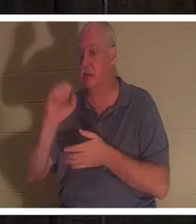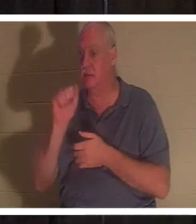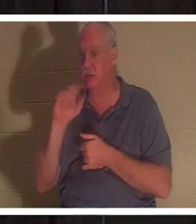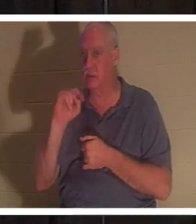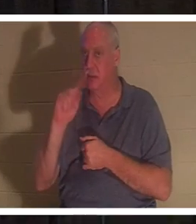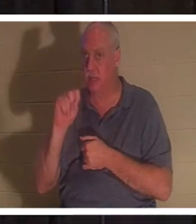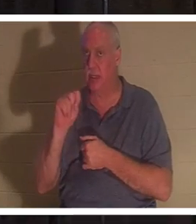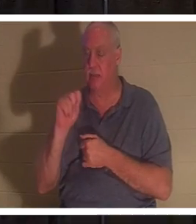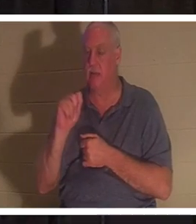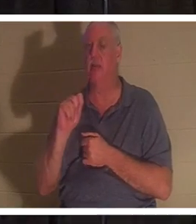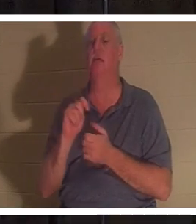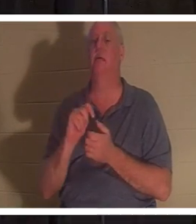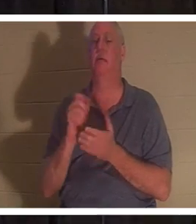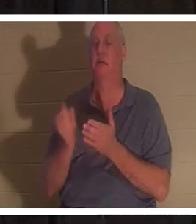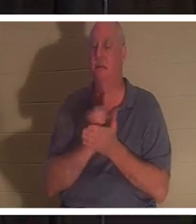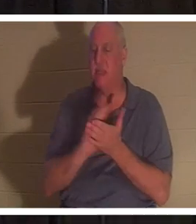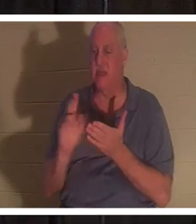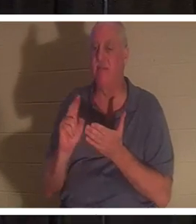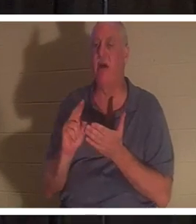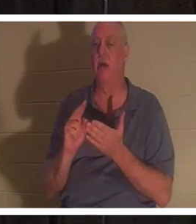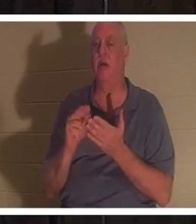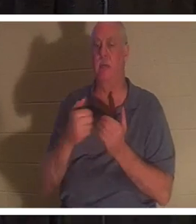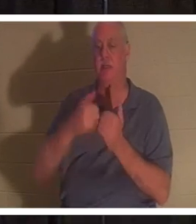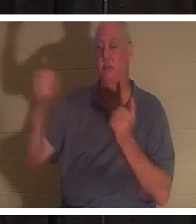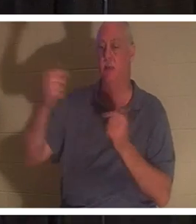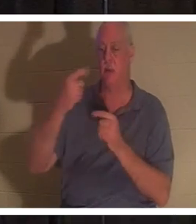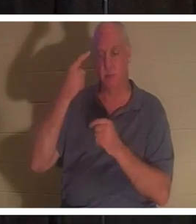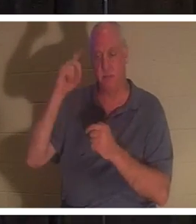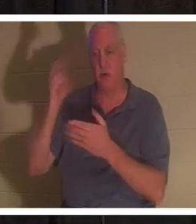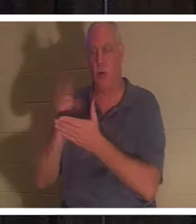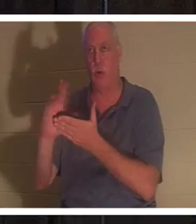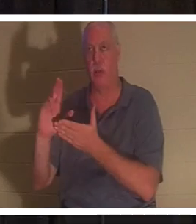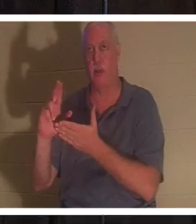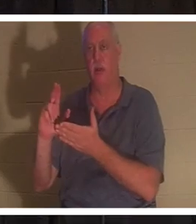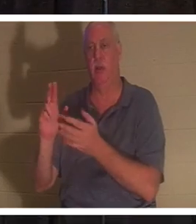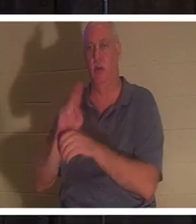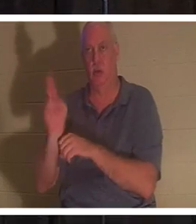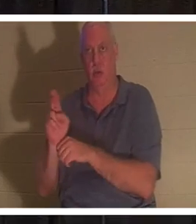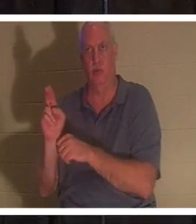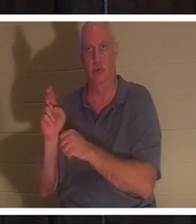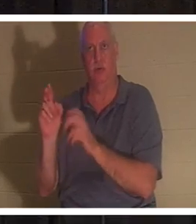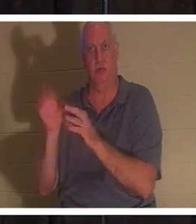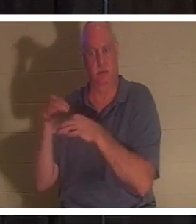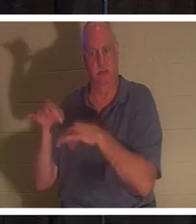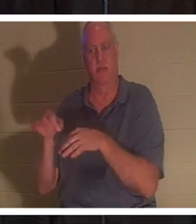जिसका अर्थ है पवित्र उपयोग के लिए अलग किया जाना। एक व्यक्ति जिसने क्रूस के नीचे अपना जीवन बलिदान कर दिया है